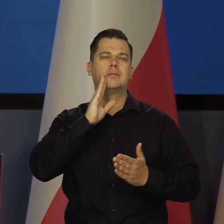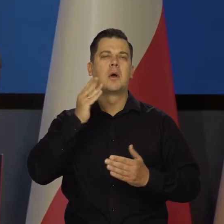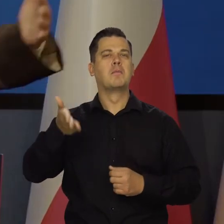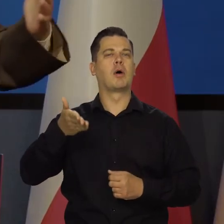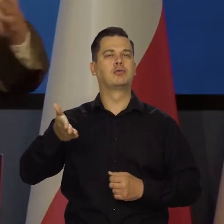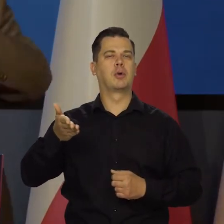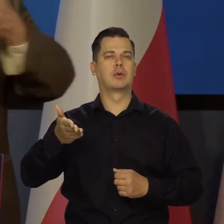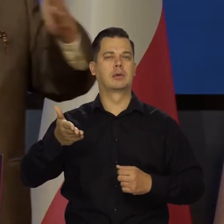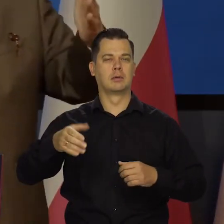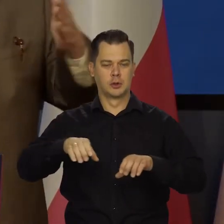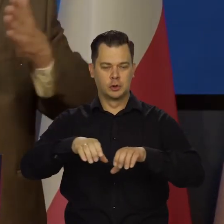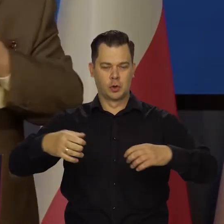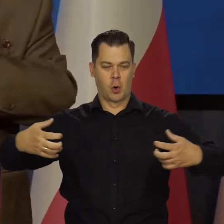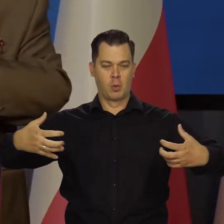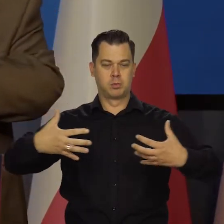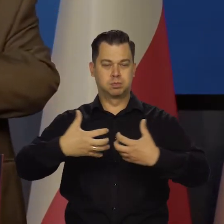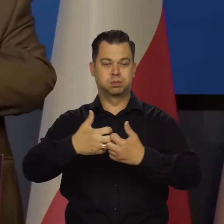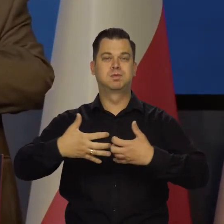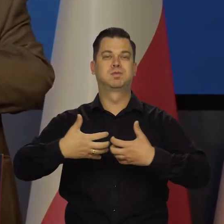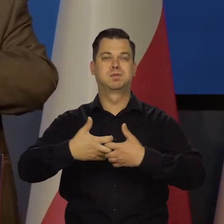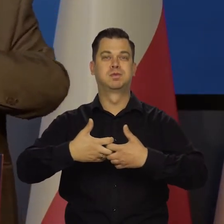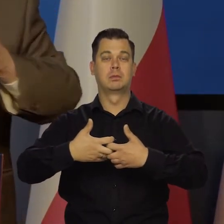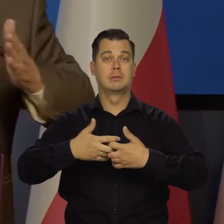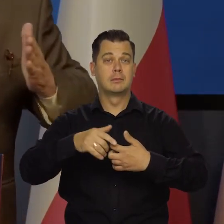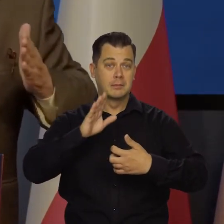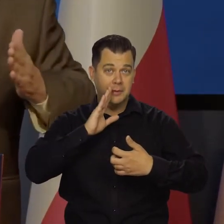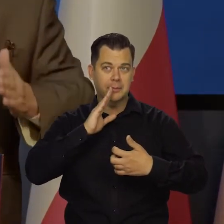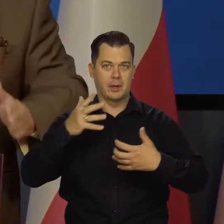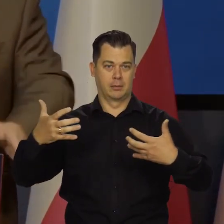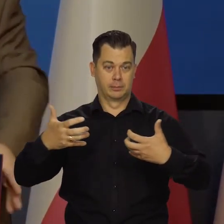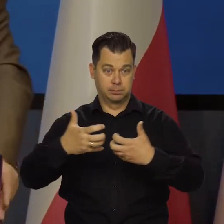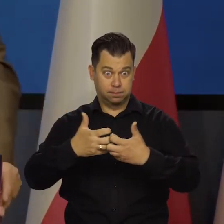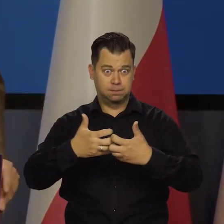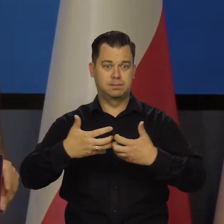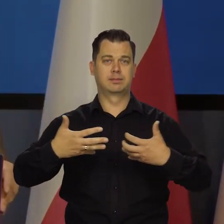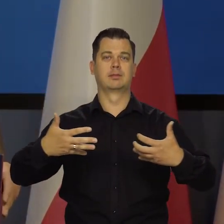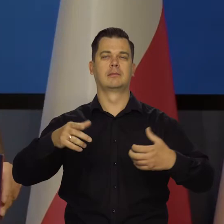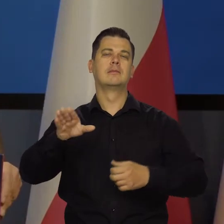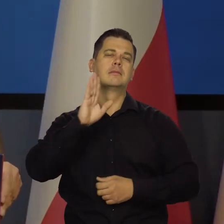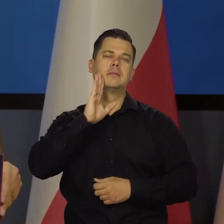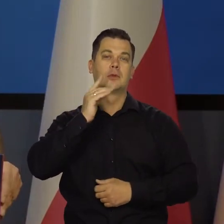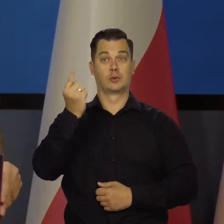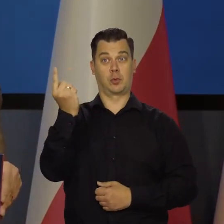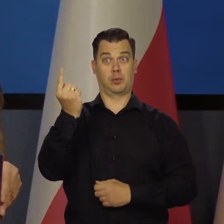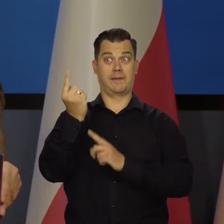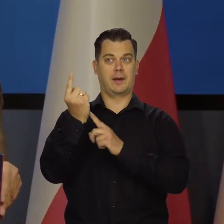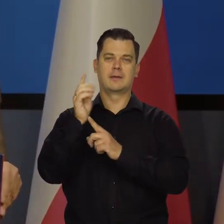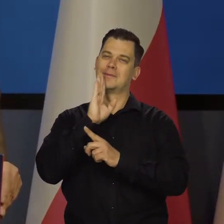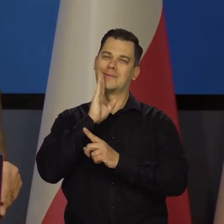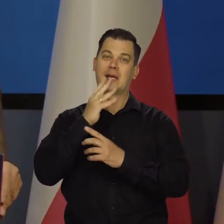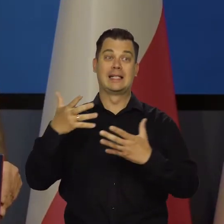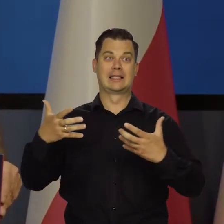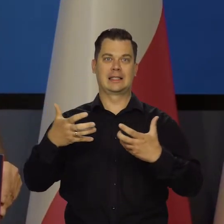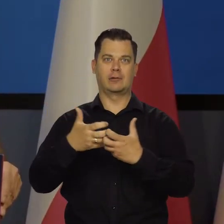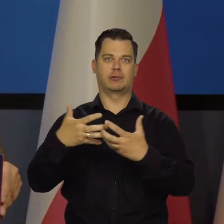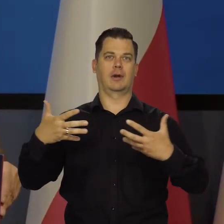że się zderzają i się wciska taki zderzak i potem się z powrotem cofa. No to złoty właśnie słabnie, się wzmacnia.